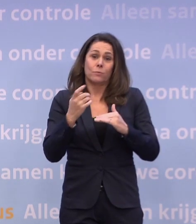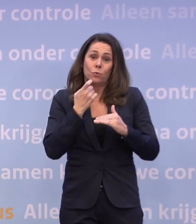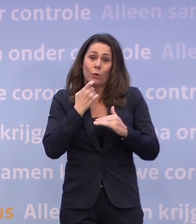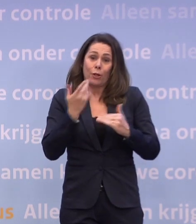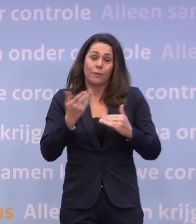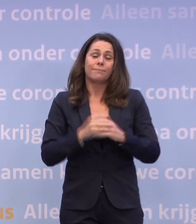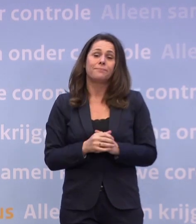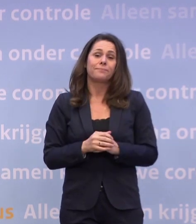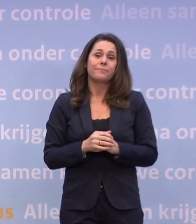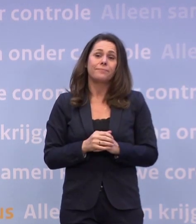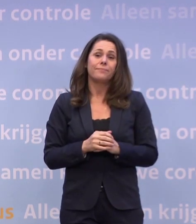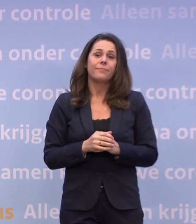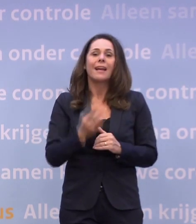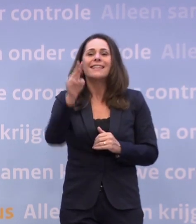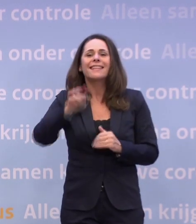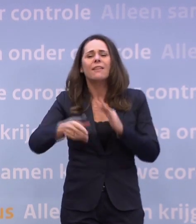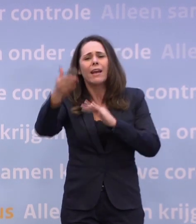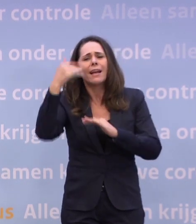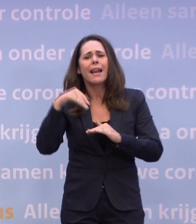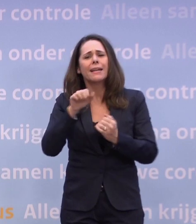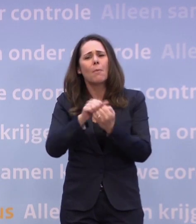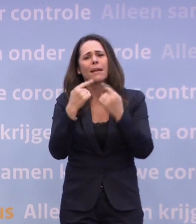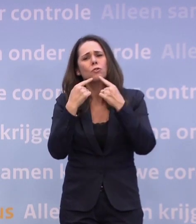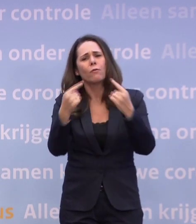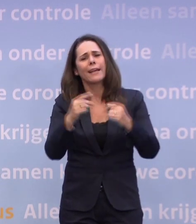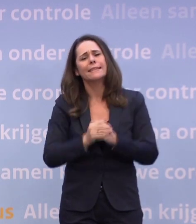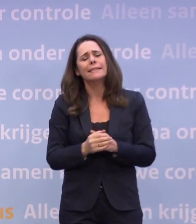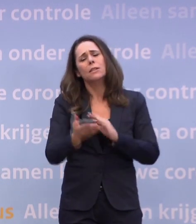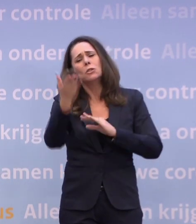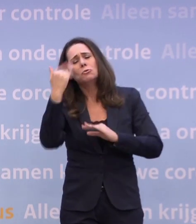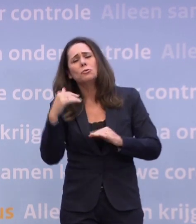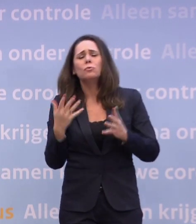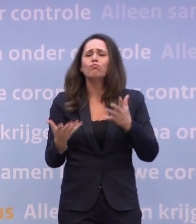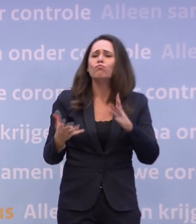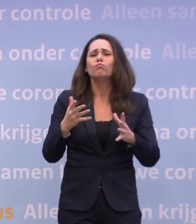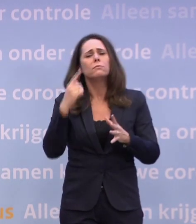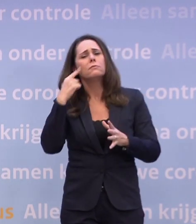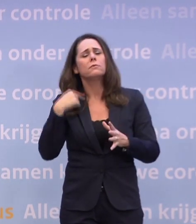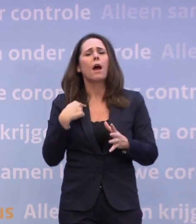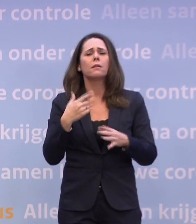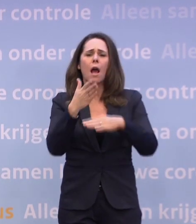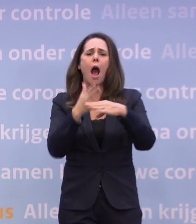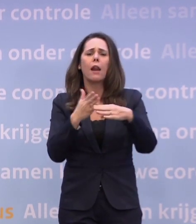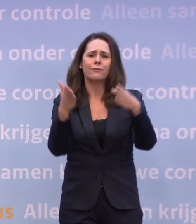Bij de persconferentie drie weken geleden leek het reëel... ...dat er rond half december weer iets meer zou kunnen.